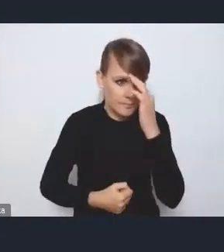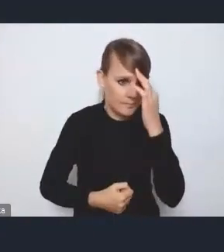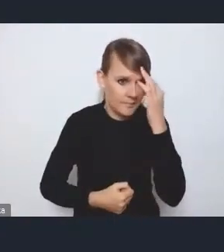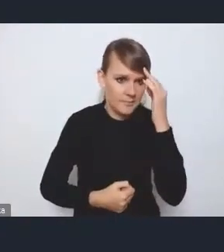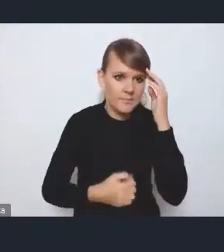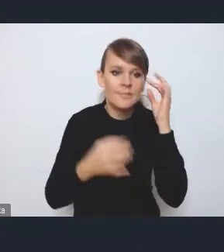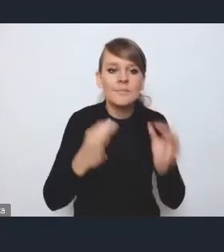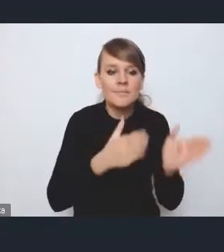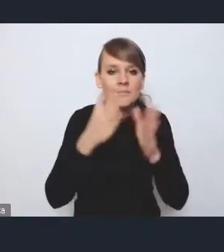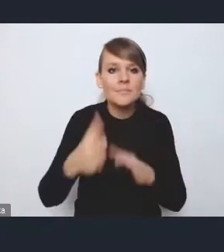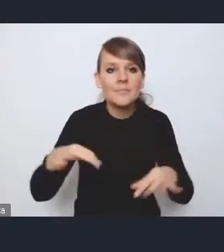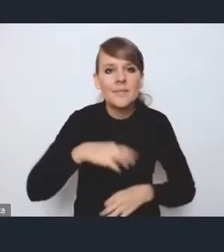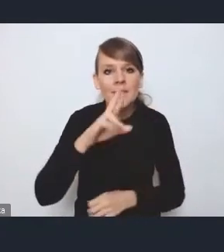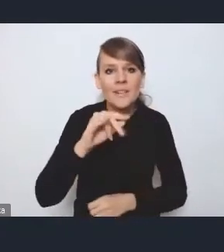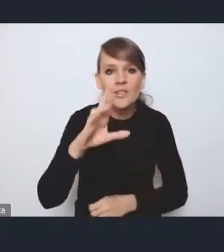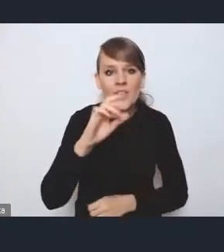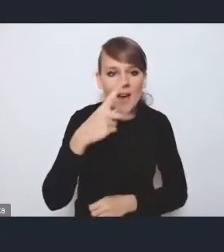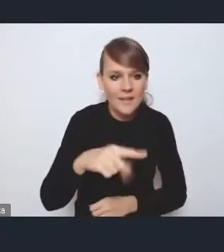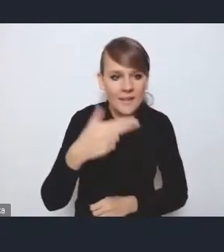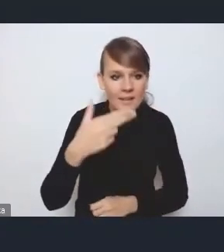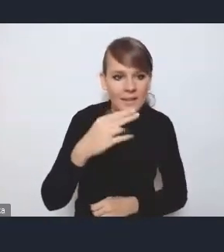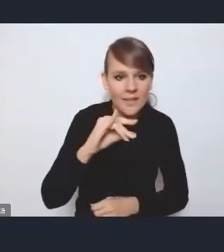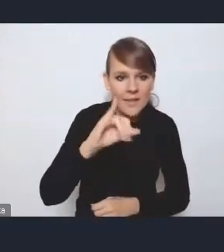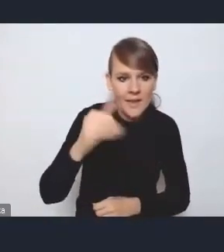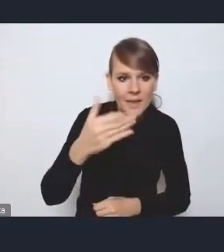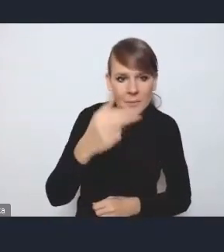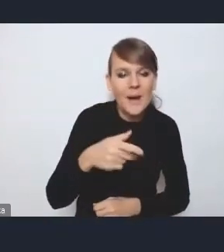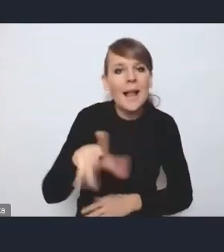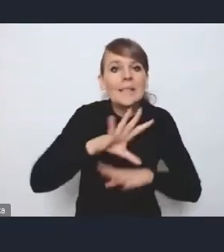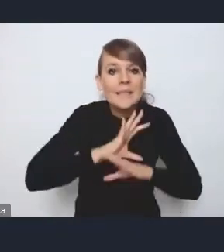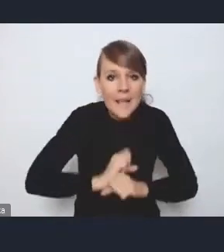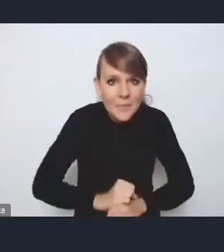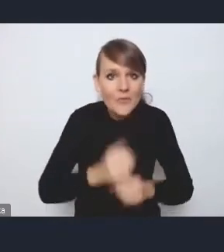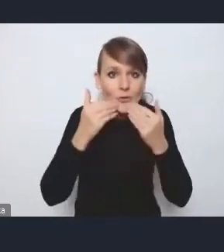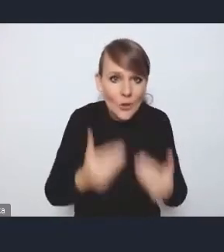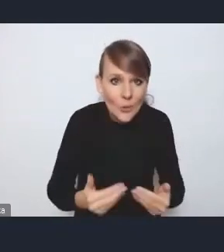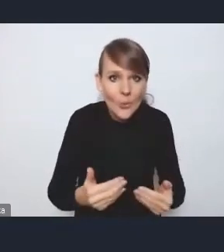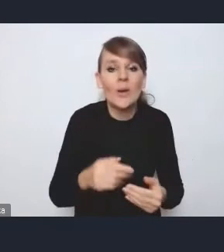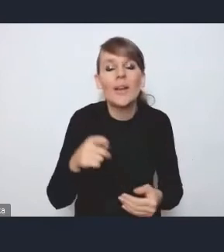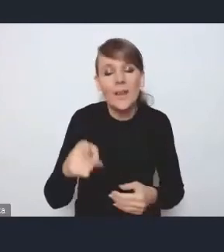Bardzo dziękujemy za cierpliwość i za chęć udziału w dyskusji. Bardzo prosimy.